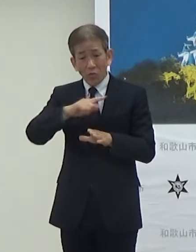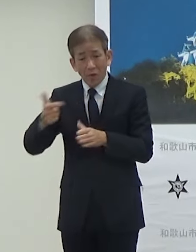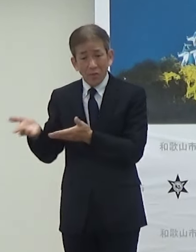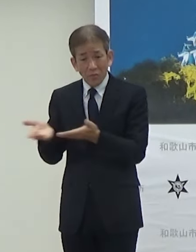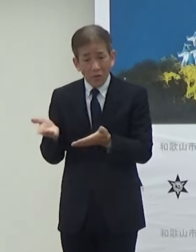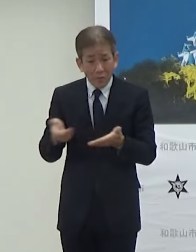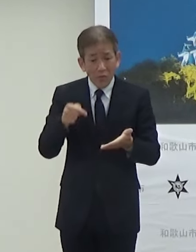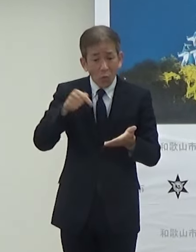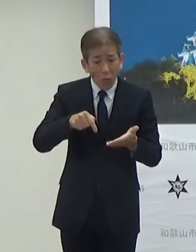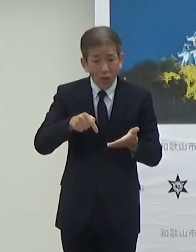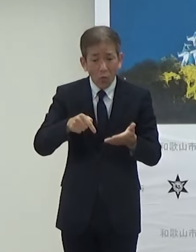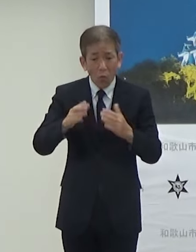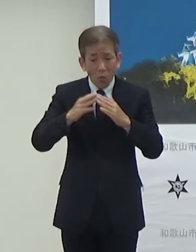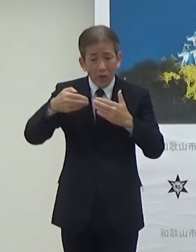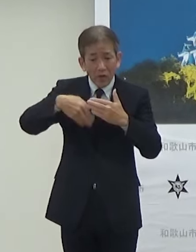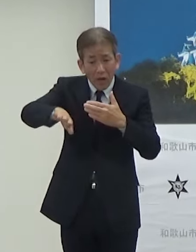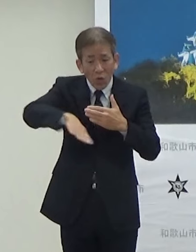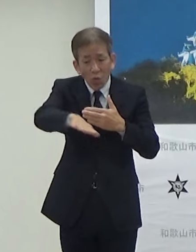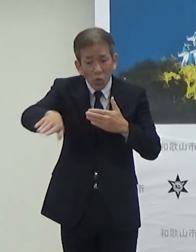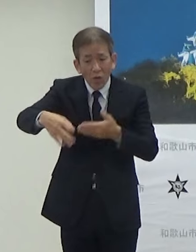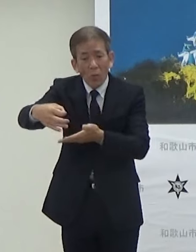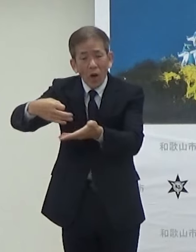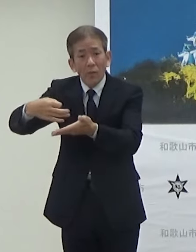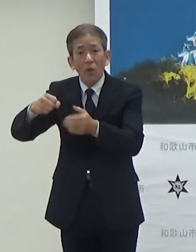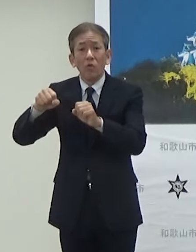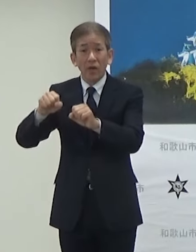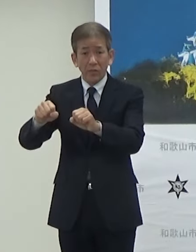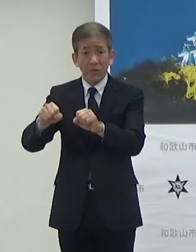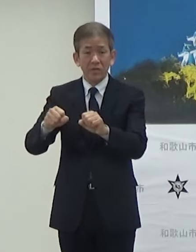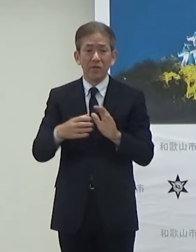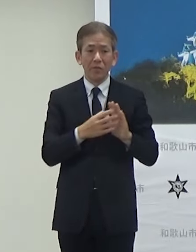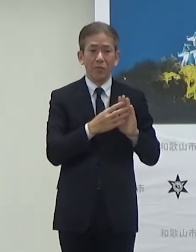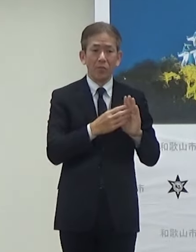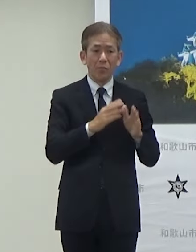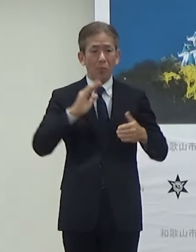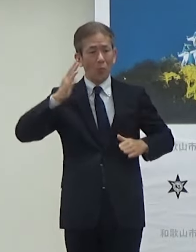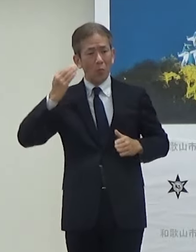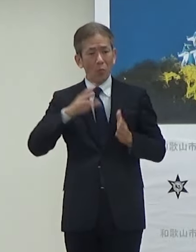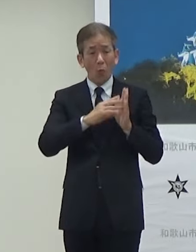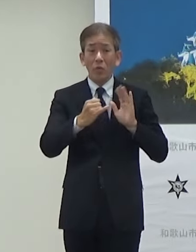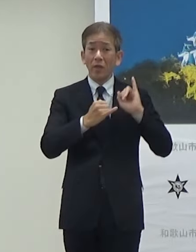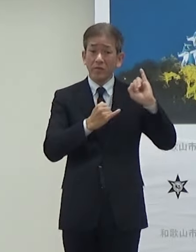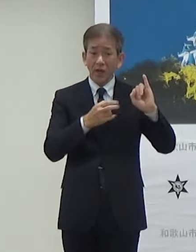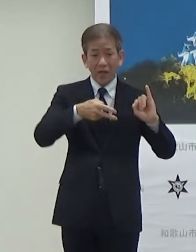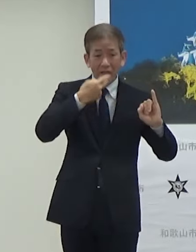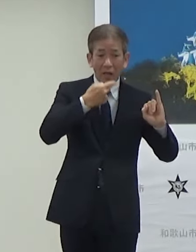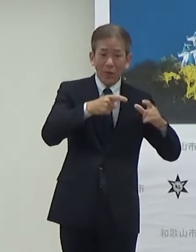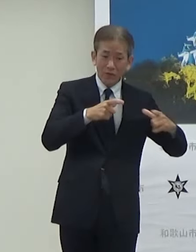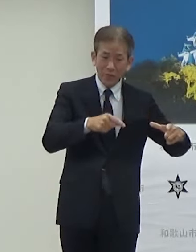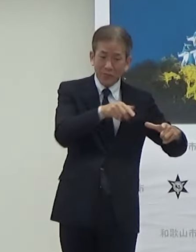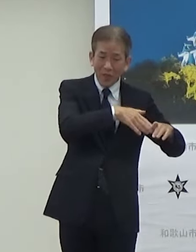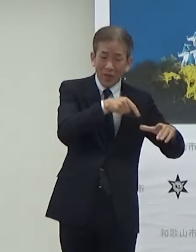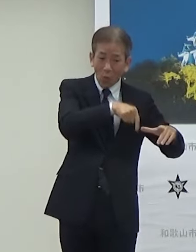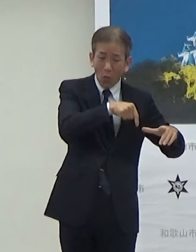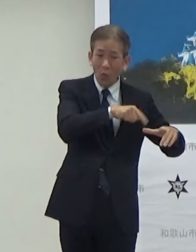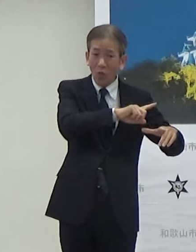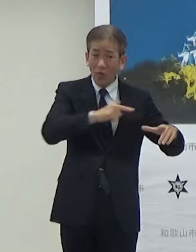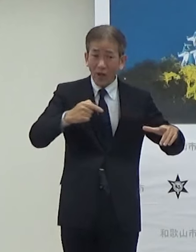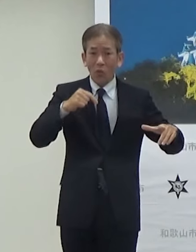この外でもやるということでモデルさんが試食されるそうしたケータリングを